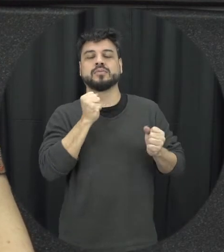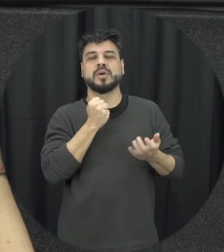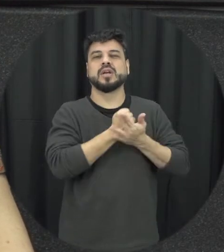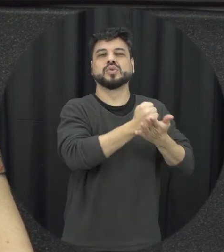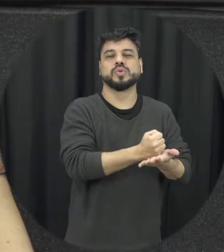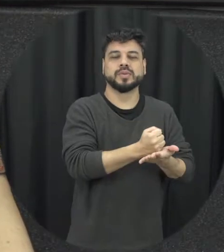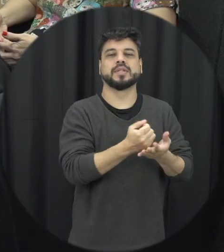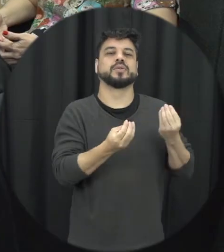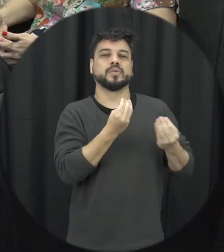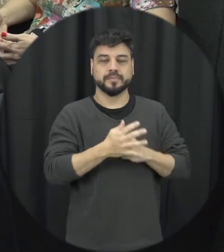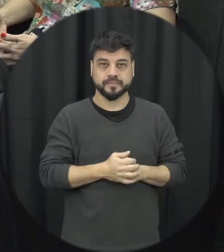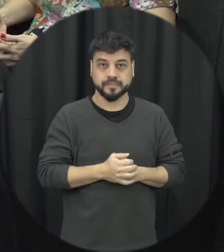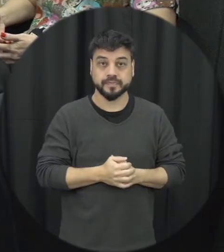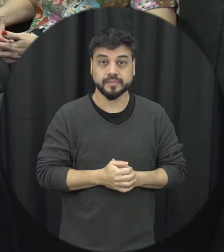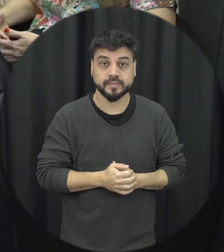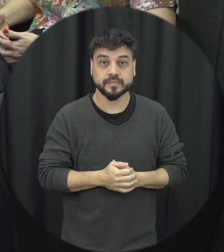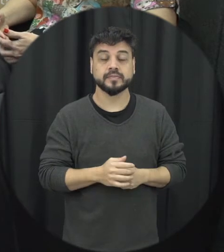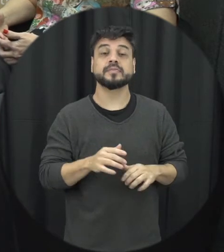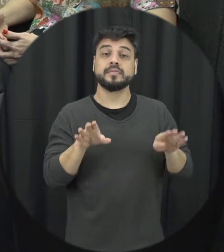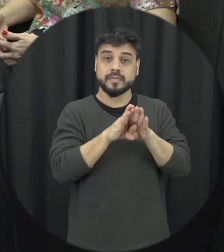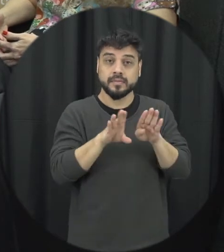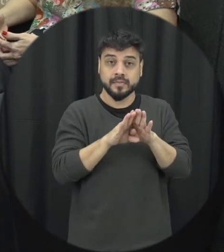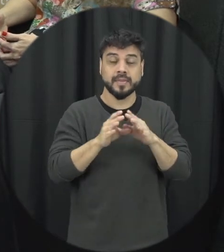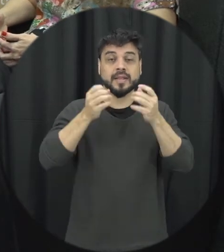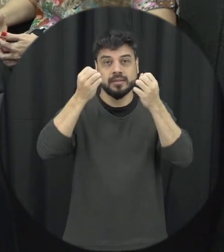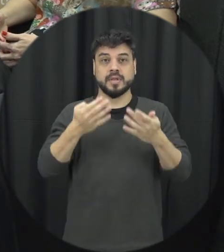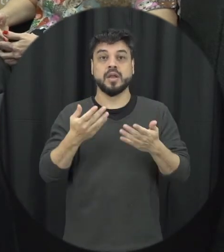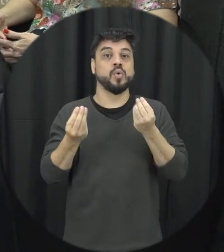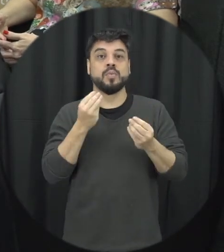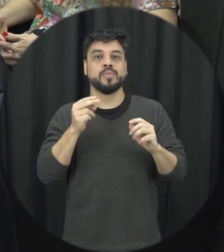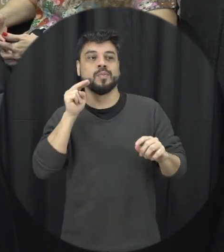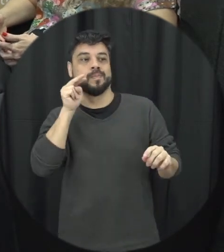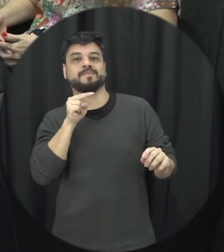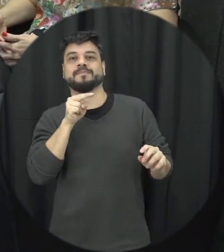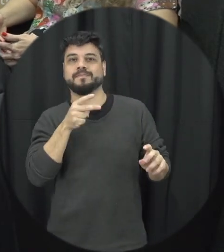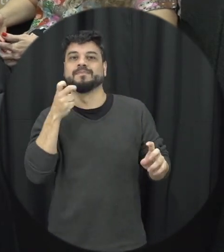aí esses casos e também trabalhei com a questão do espectador sensibilizando eles para esse